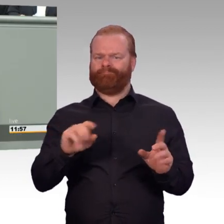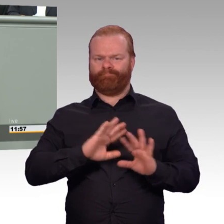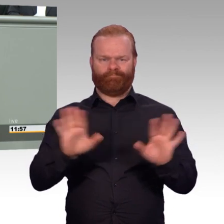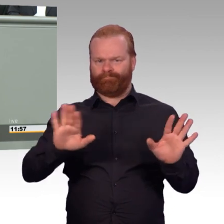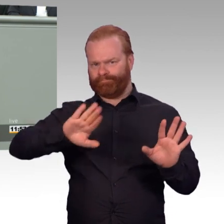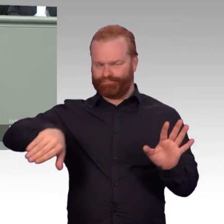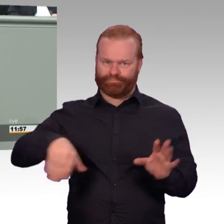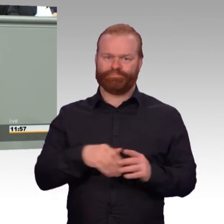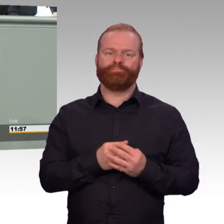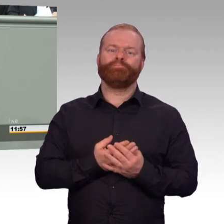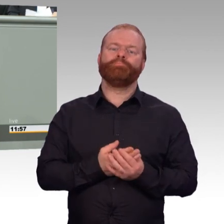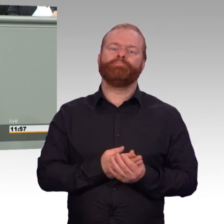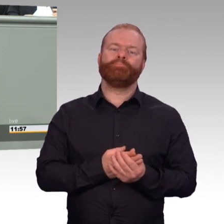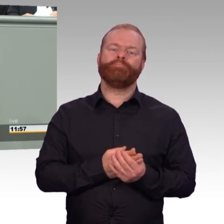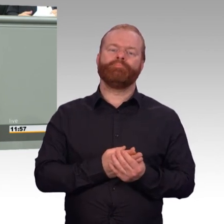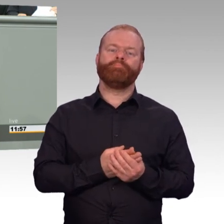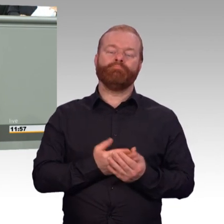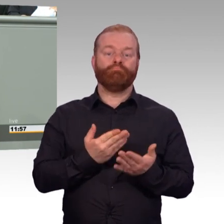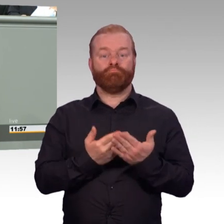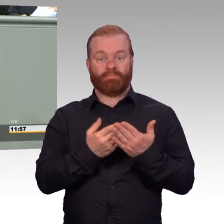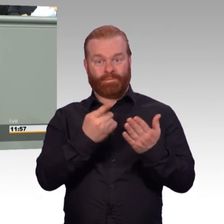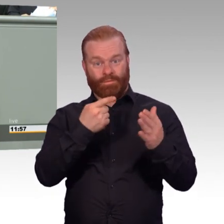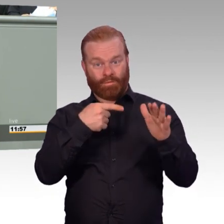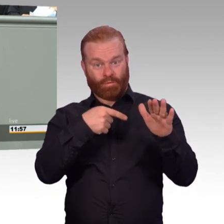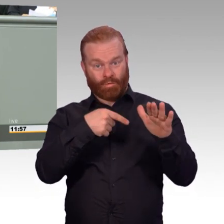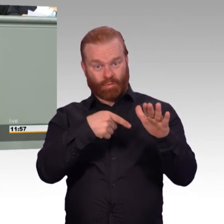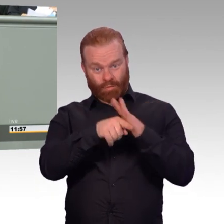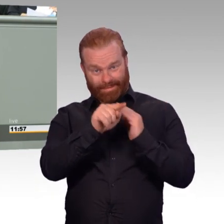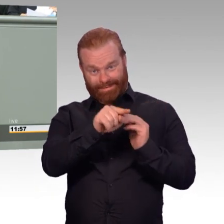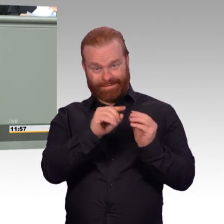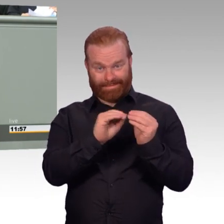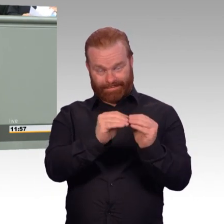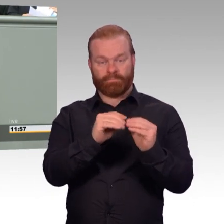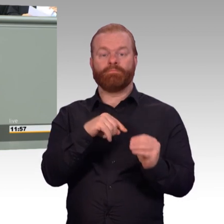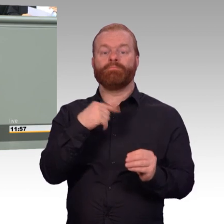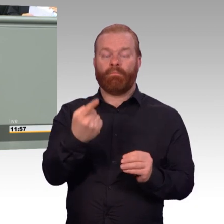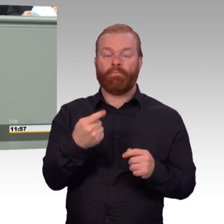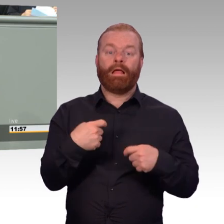wir verbessern die rentenrechtliche Absicherung im Übergang, den ich eben geschildert habe.